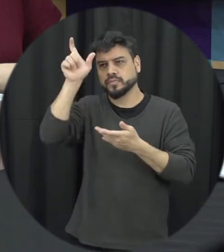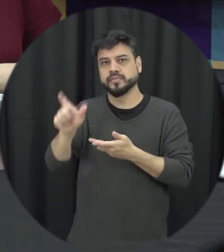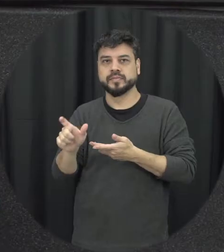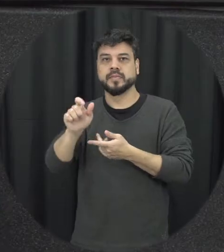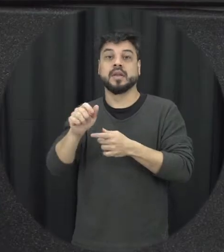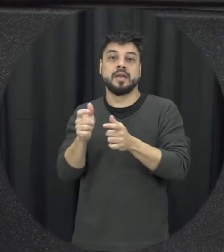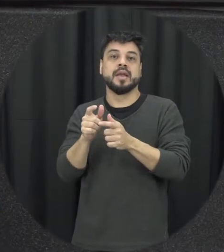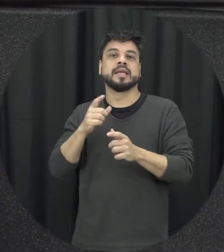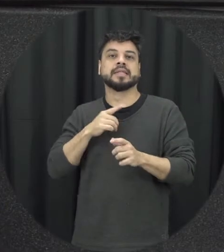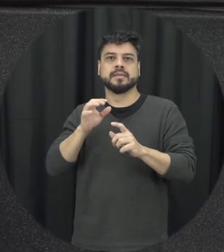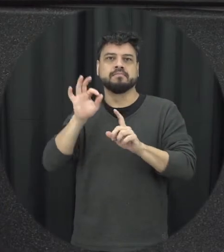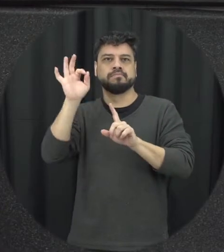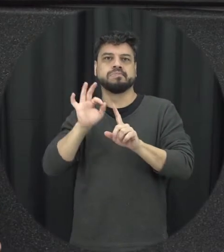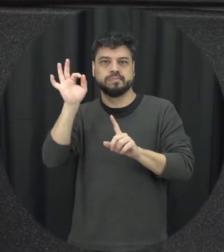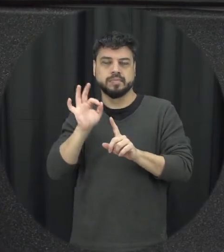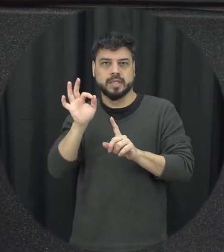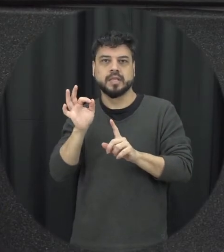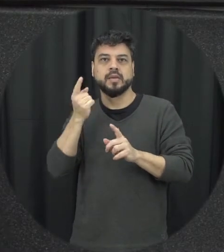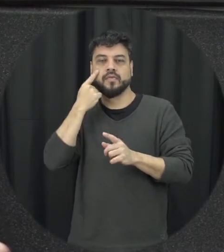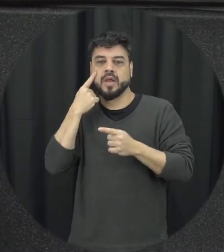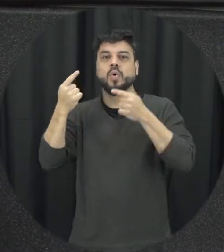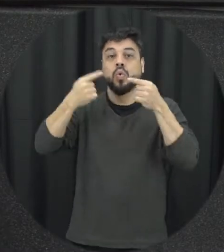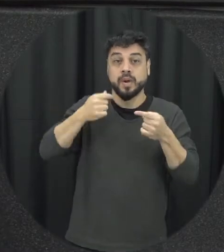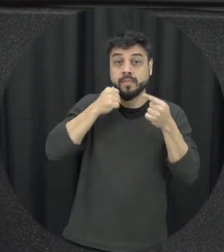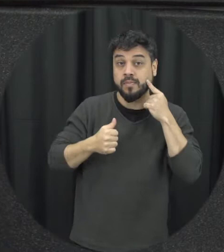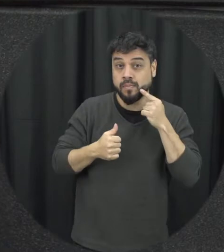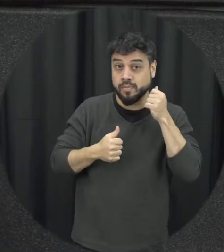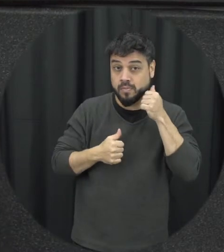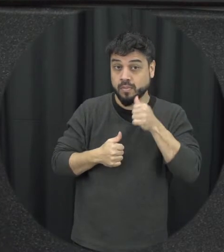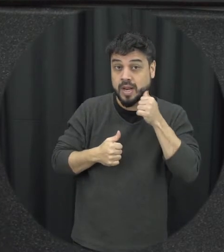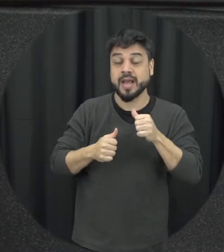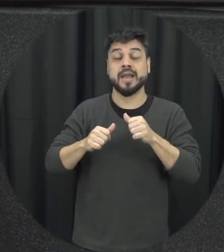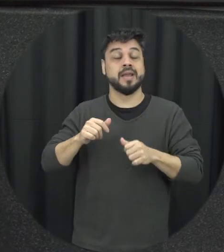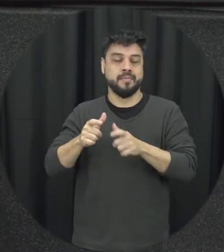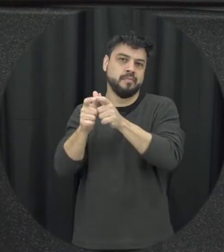termos de estatísticas que a gente veja agressões contra as mulheres muitas vezes o homem ele é